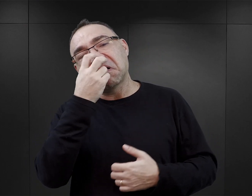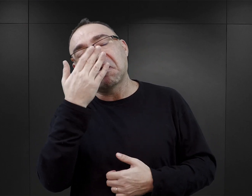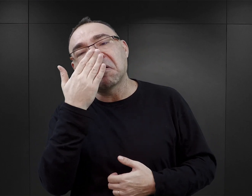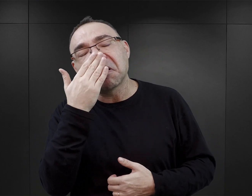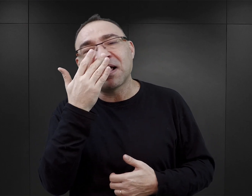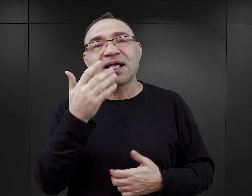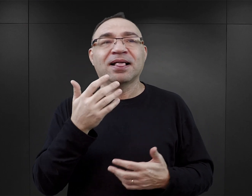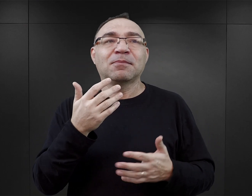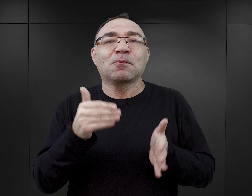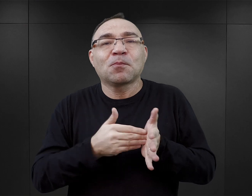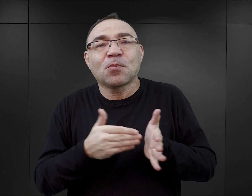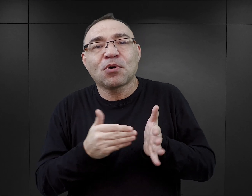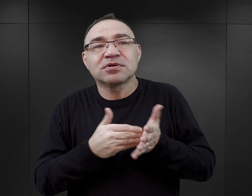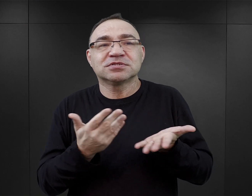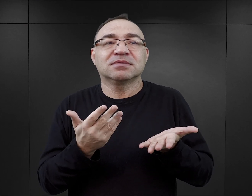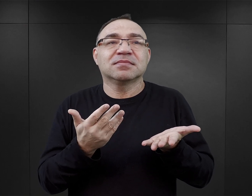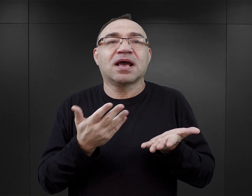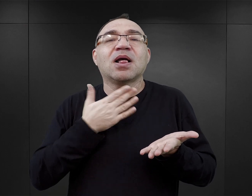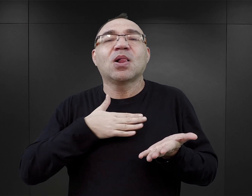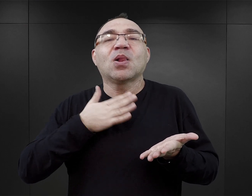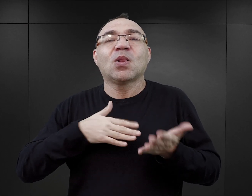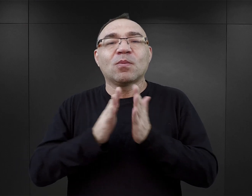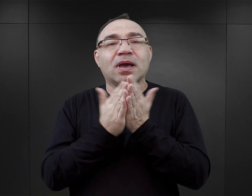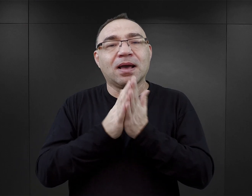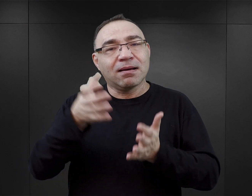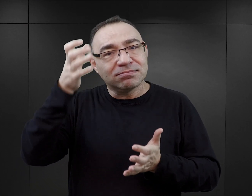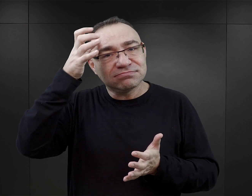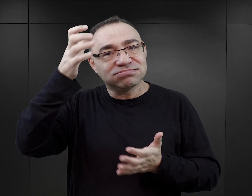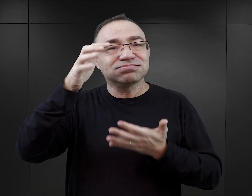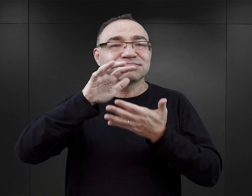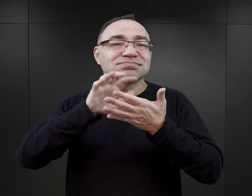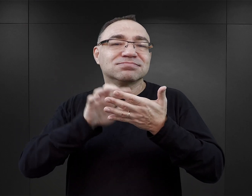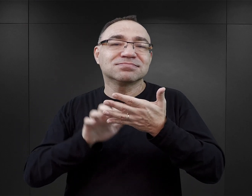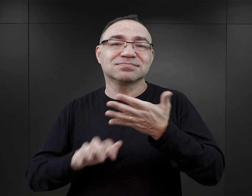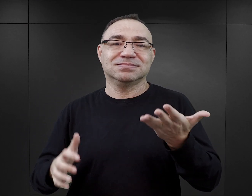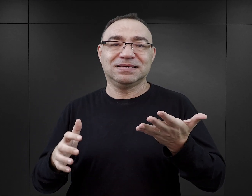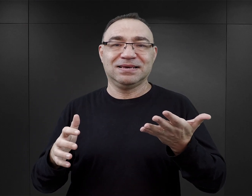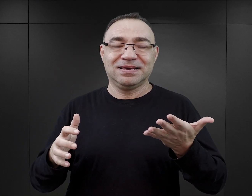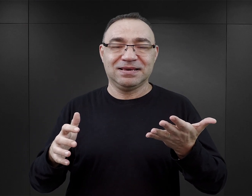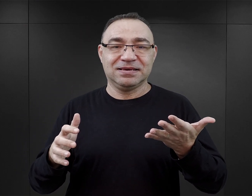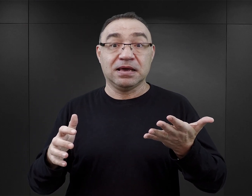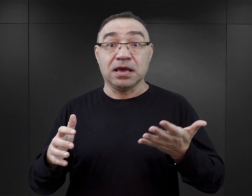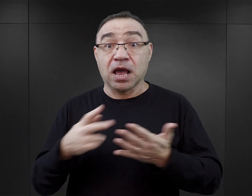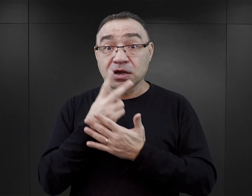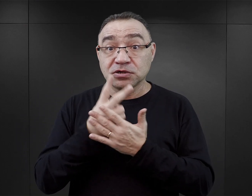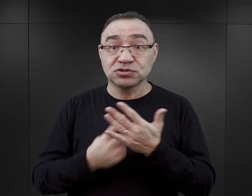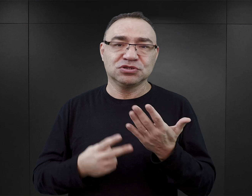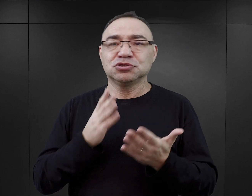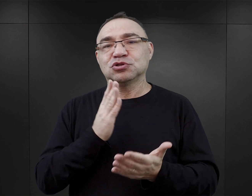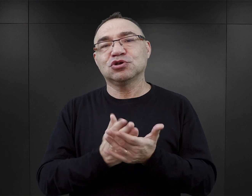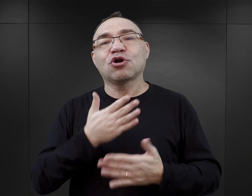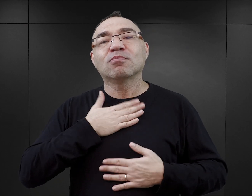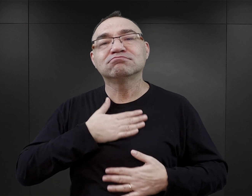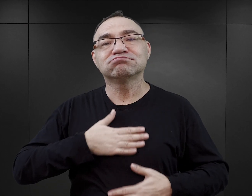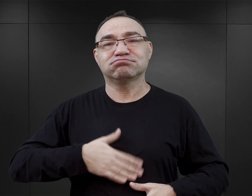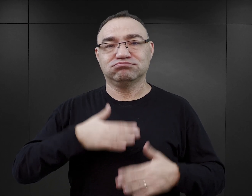żeby zaspokoić potrzeby, które sztuka i literatura ma zaspokajać. Więc jeżeli czytanie ma być po prostu przyjemnością